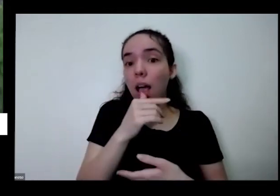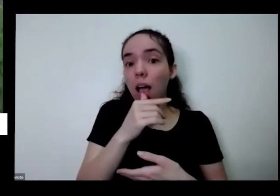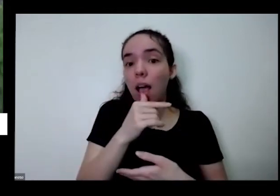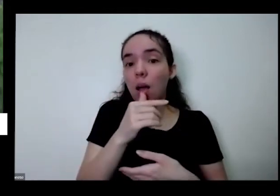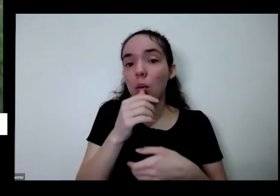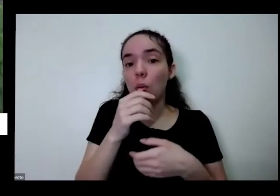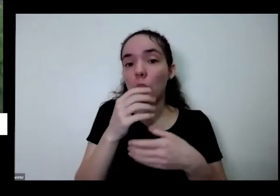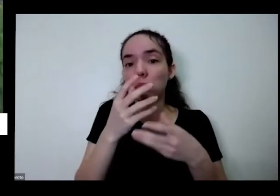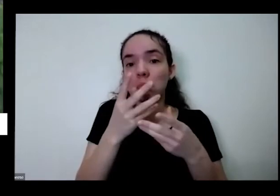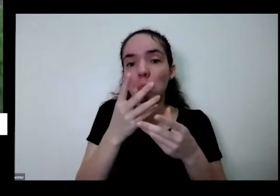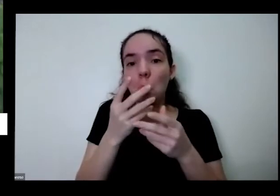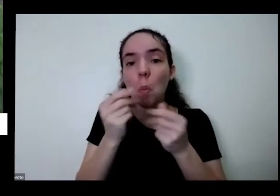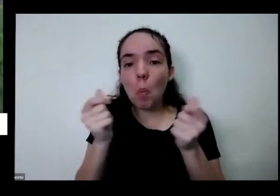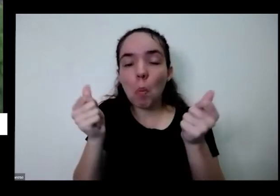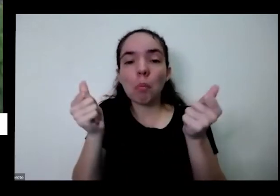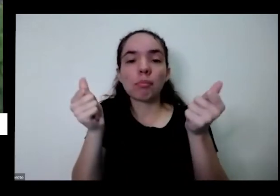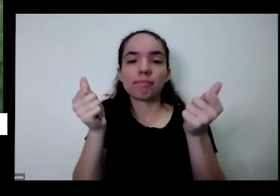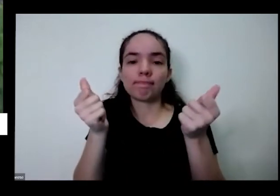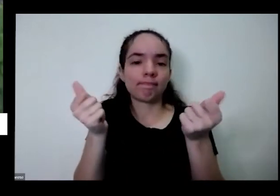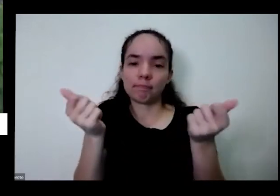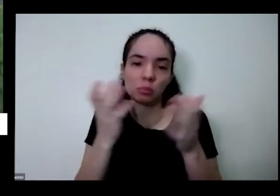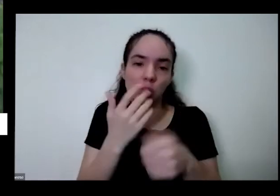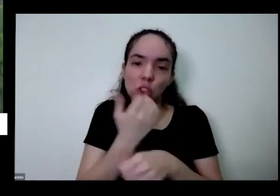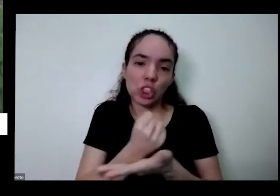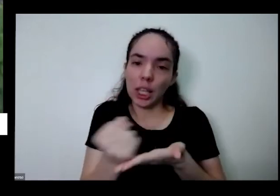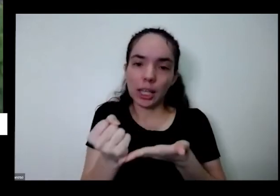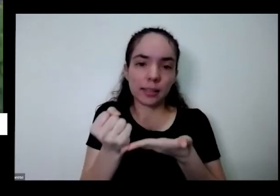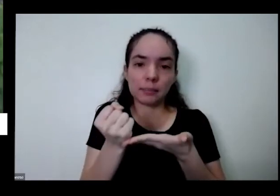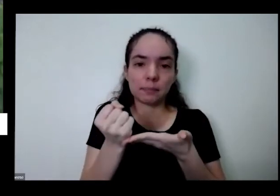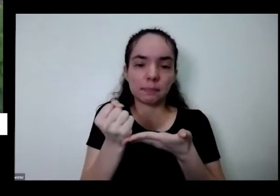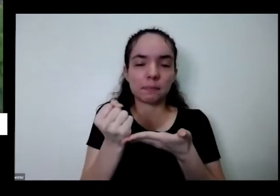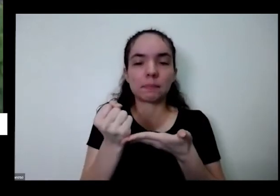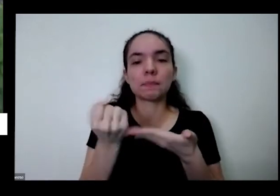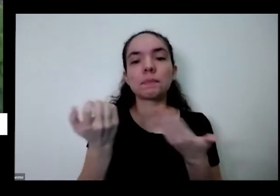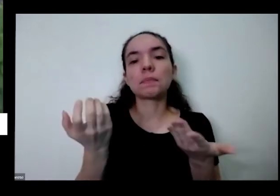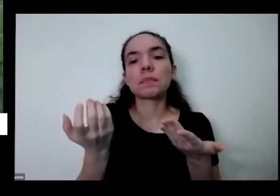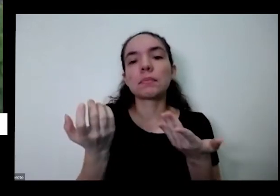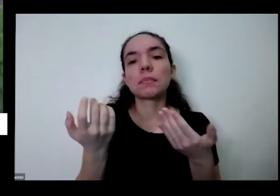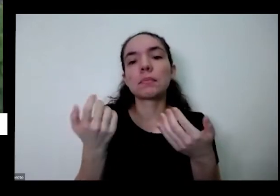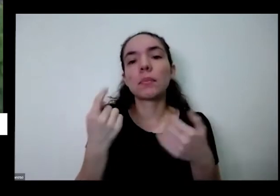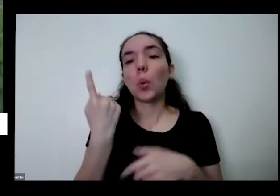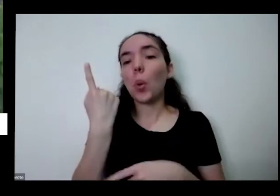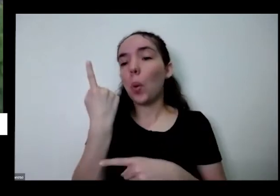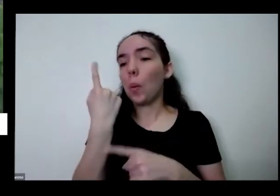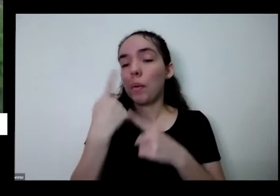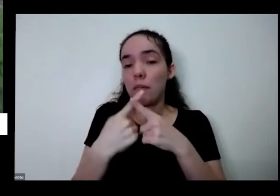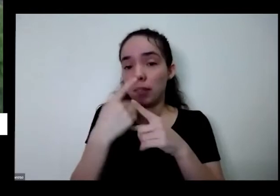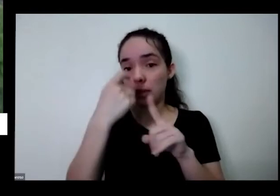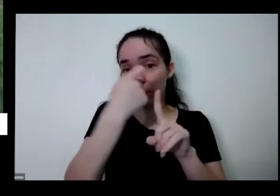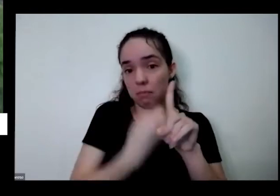água que é o veículo que leva os nutrientes para plantão uma vez por mês é importante cada vasinho